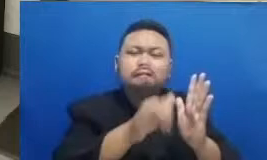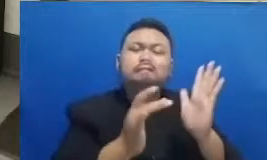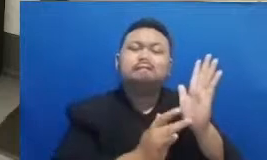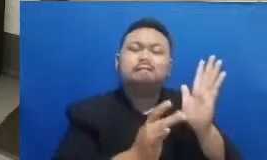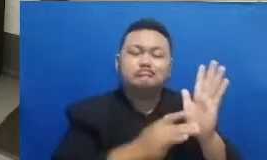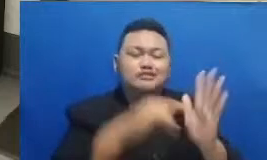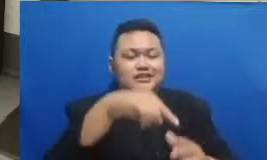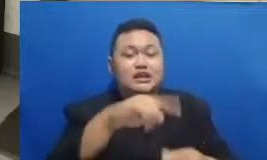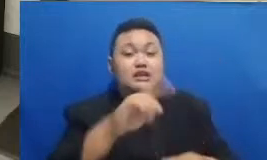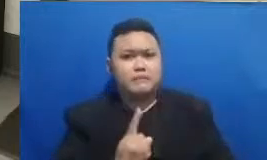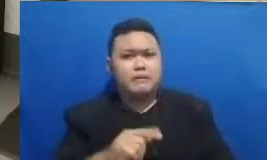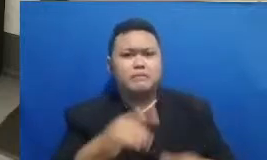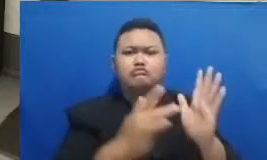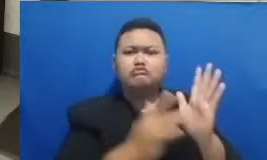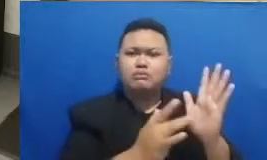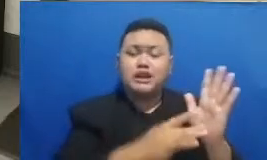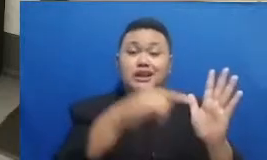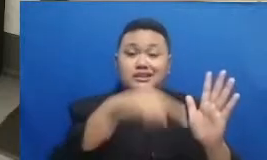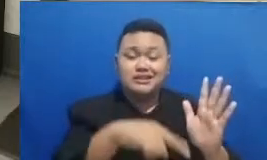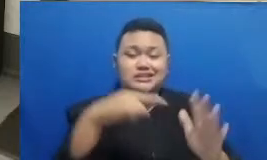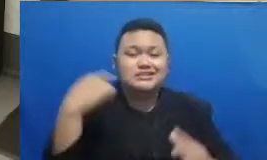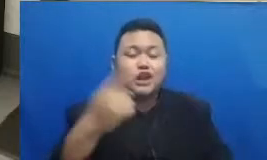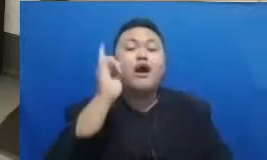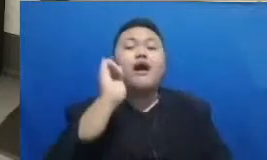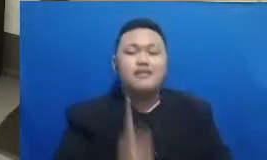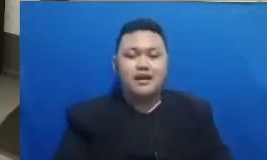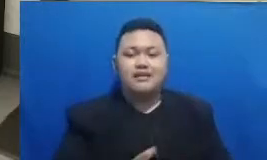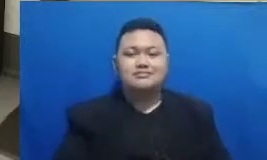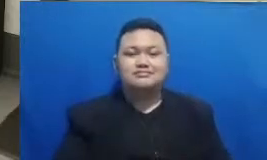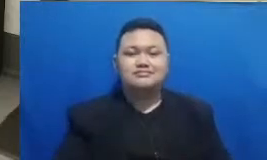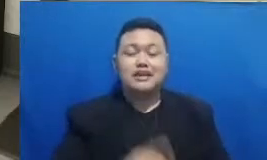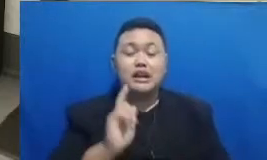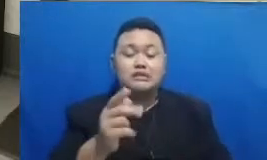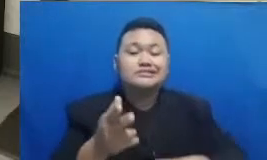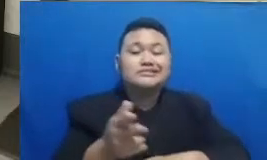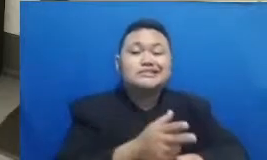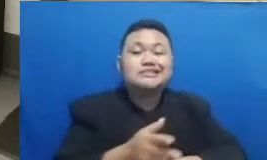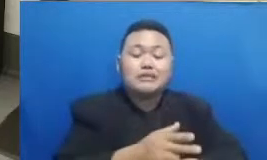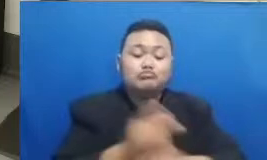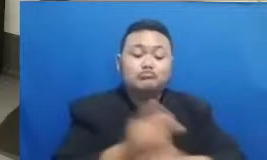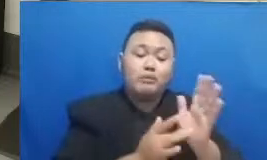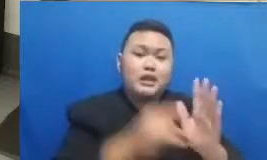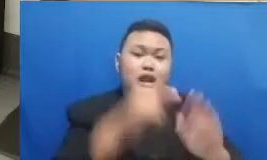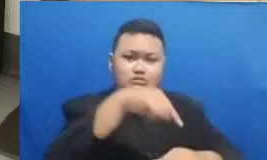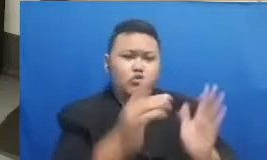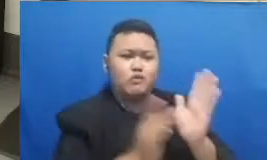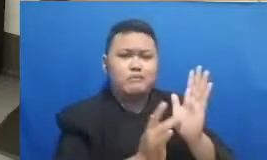ini akan terus ada dan juga akan direkam sehingga Bapak dan Ibu bisa menontonnya secara sinkron us